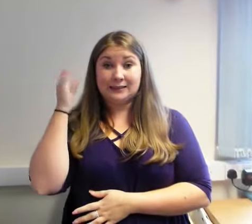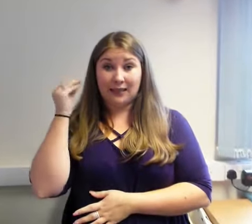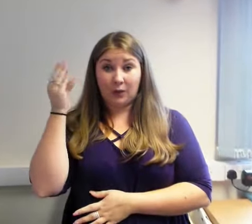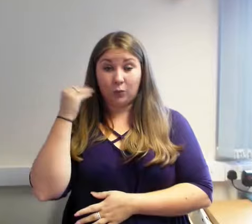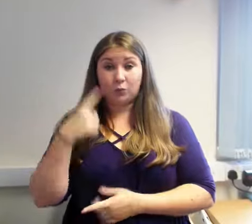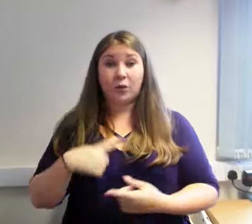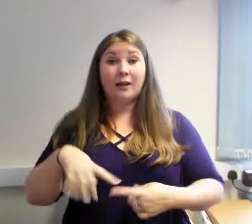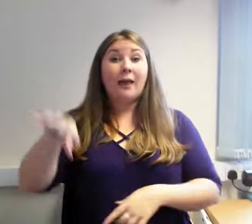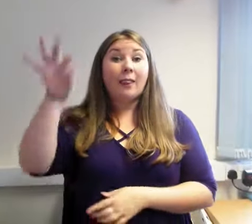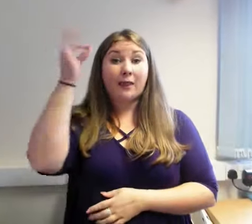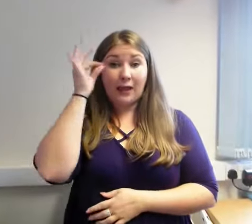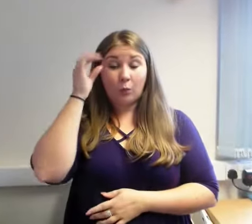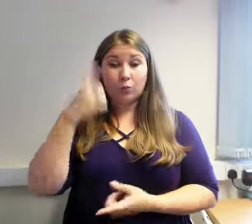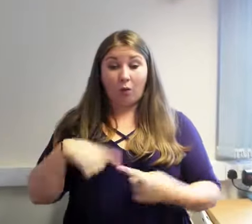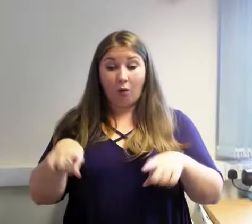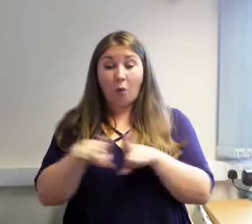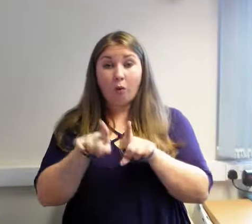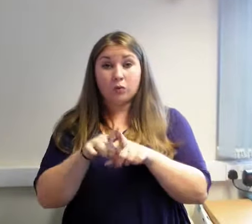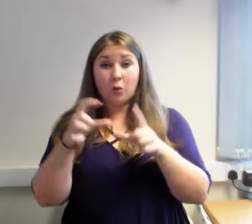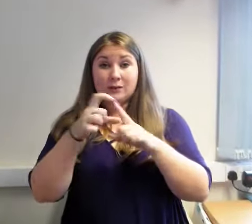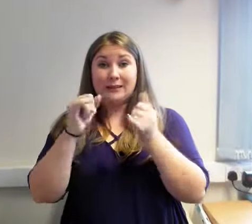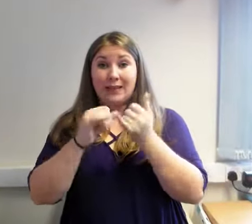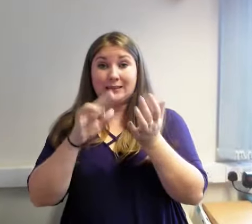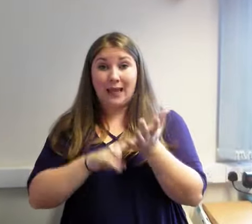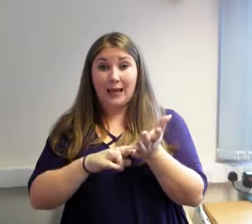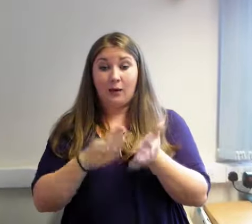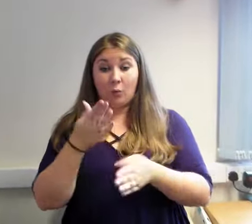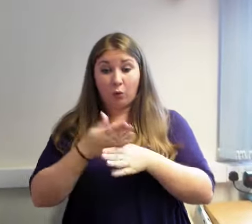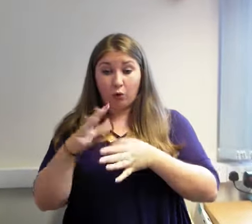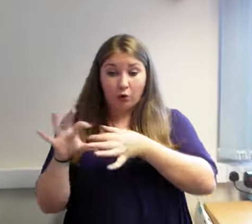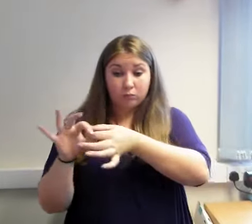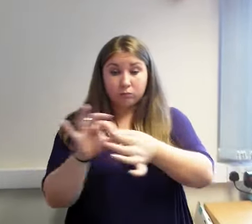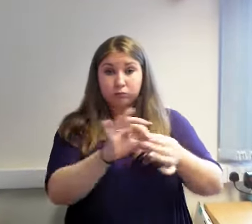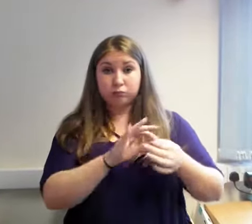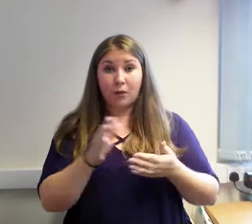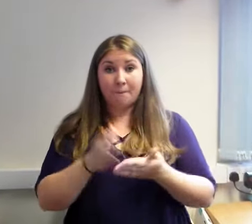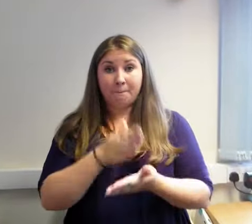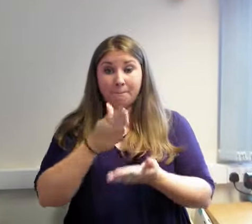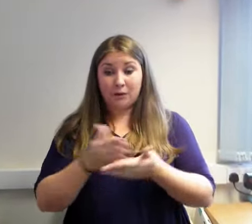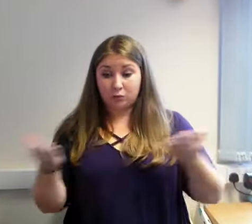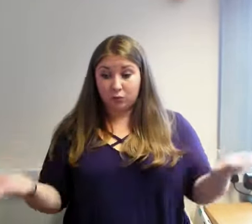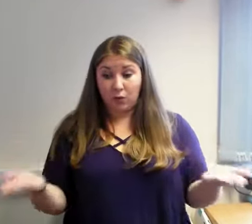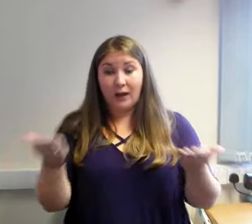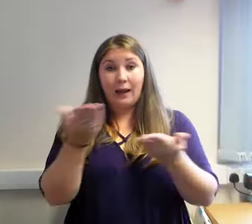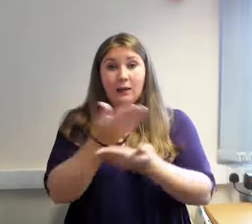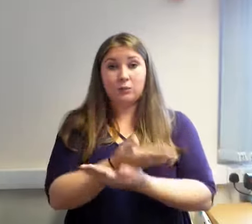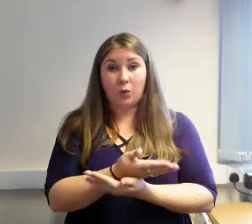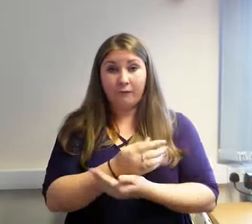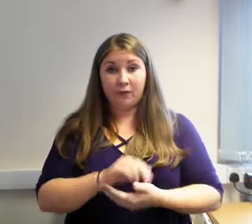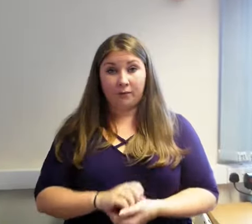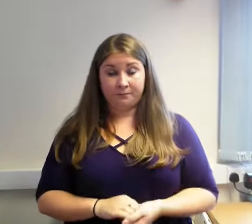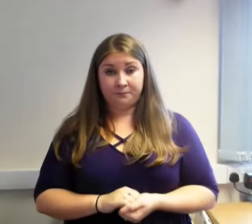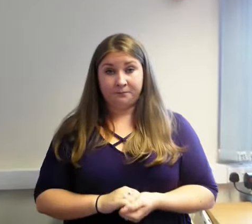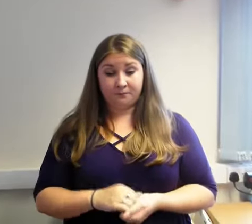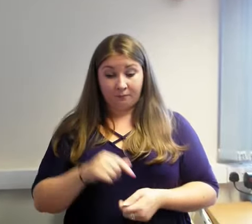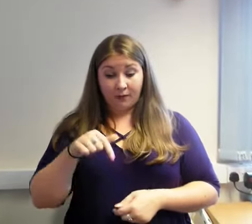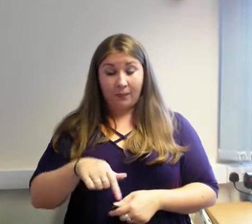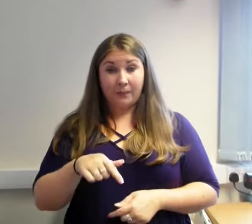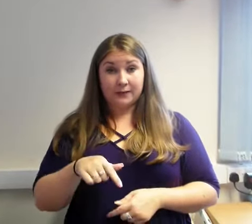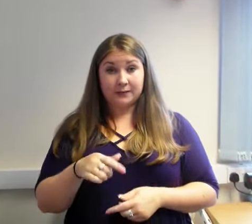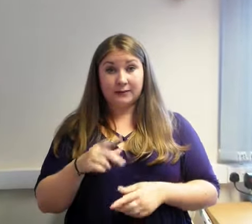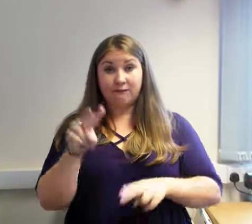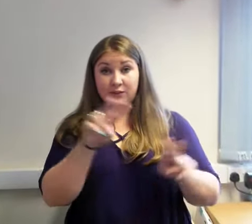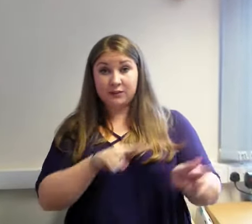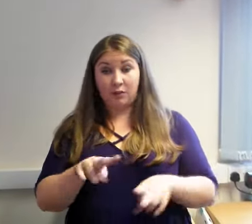Bydd y Ganolfan Arwyddo- Golwg-Sain yn parhau i fod yn weithgar yn Wrecsam ac yn dal i ddosbarthu gwasanaethau sydd wedi eu comisiynu gan Fwrdd Iechyd Prifysgol Betsi Cadwaladr a Llywodraeth Cymru.